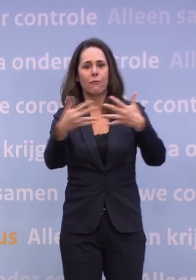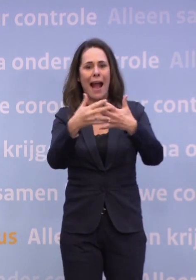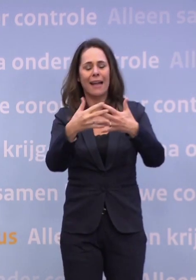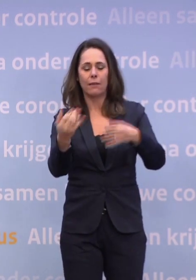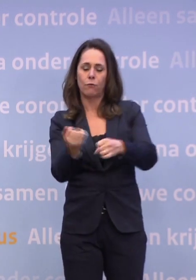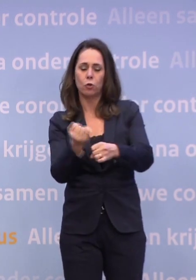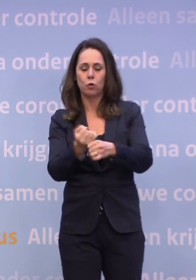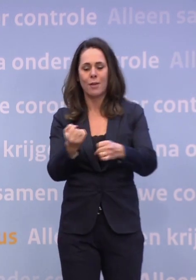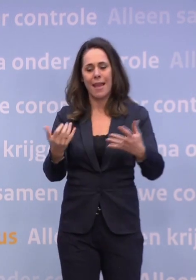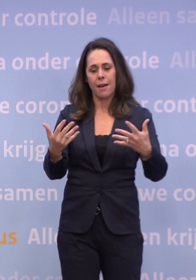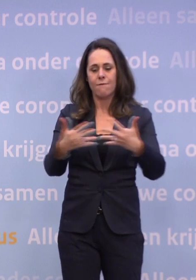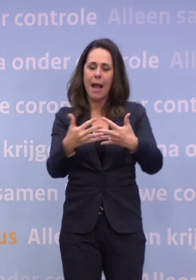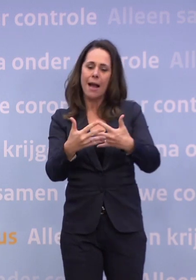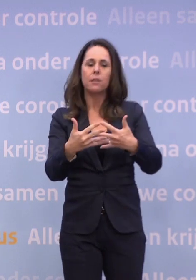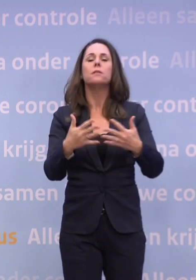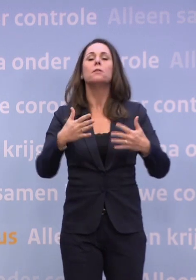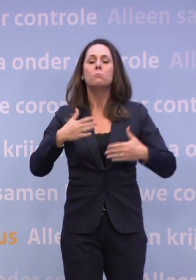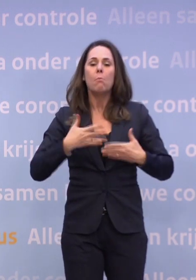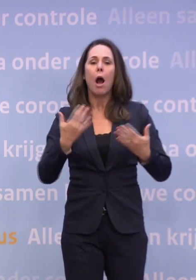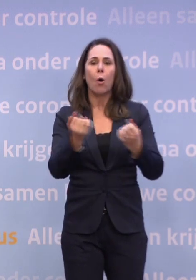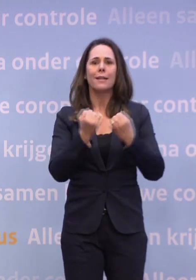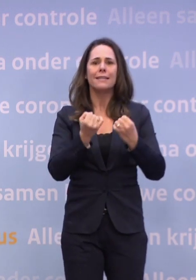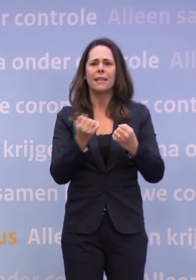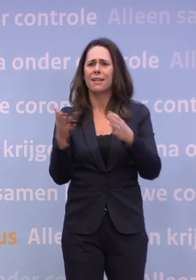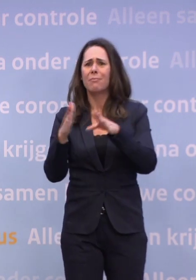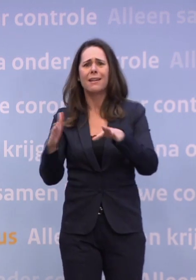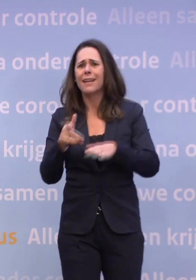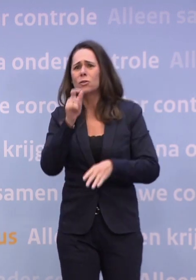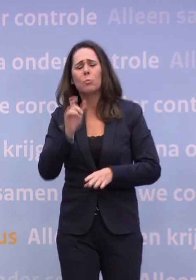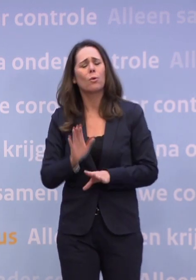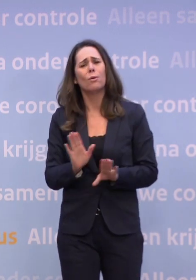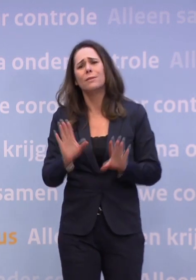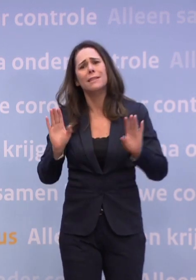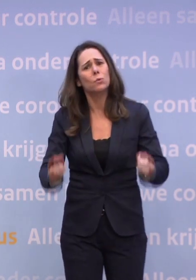...mag je onder strikte voorwaarden iets organiseren, maar een kerstborrel niet. Dus doe het ook niet.